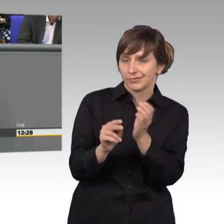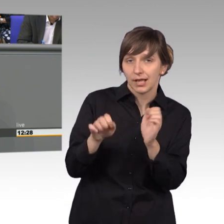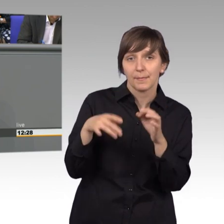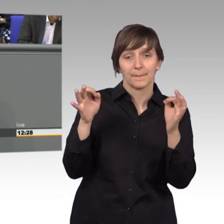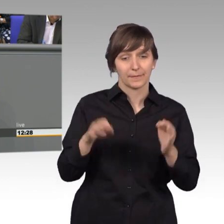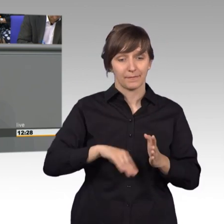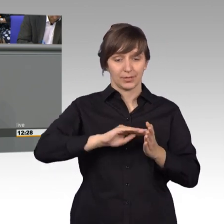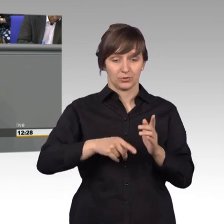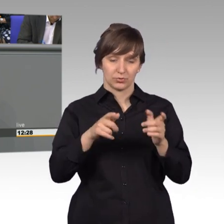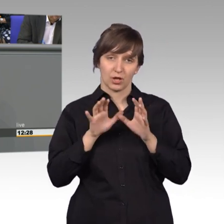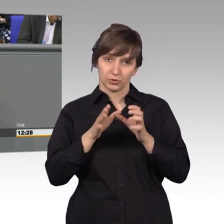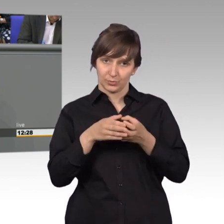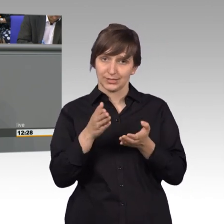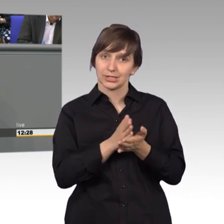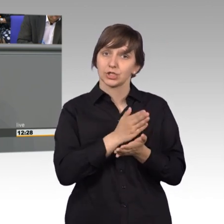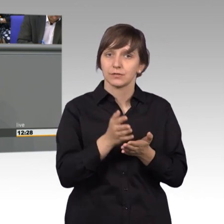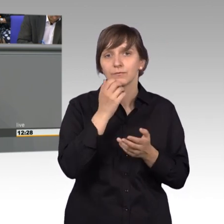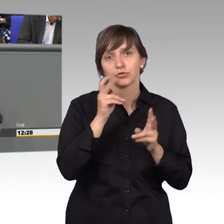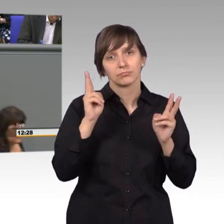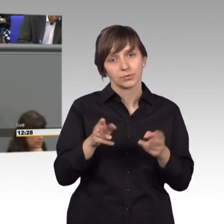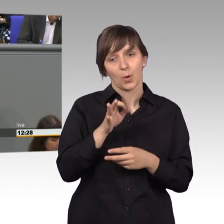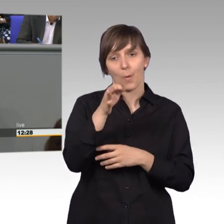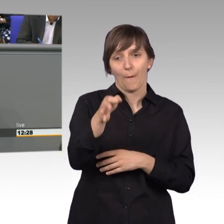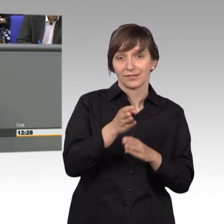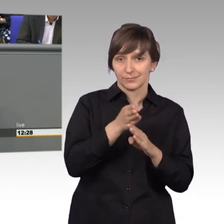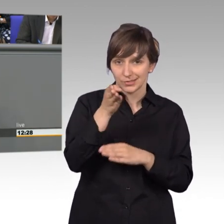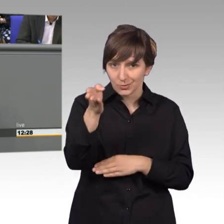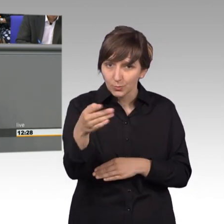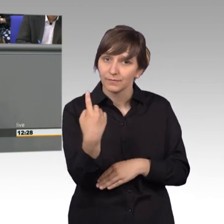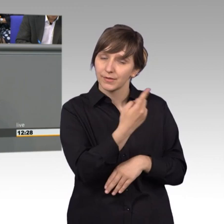beschlossen hatte, wir machen ein Vorort Termin - wir kamen da an, einen Tag